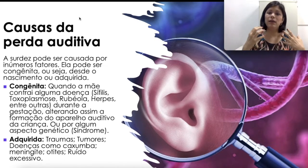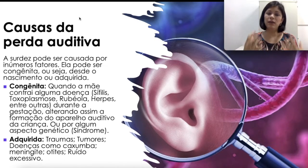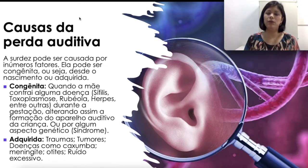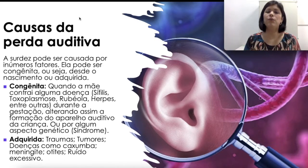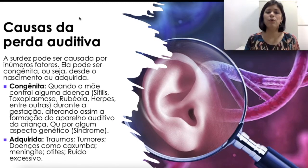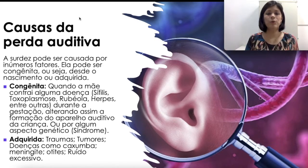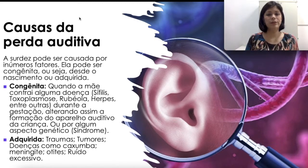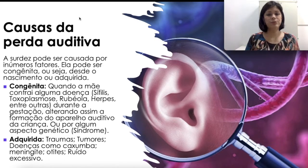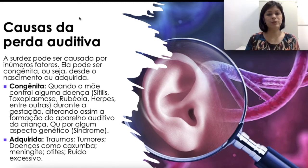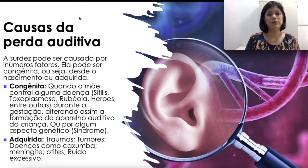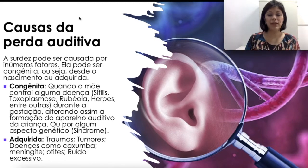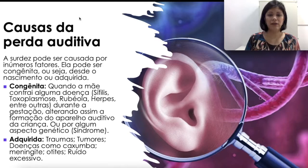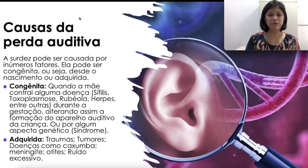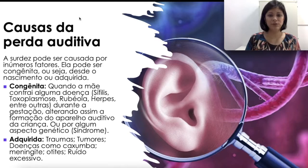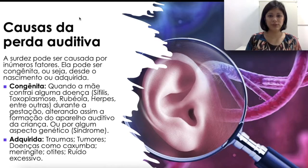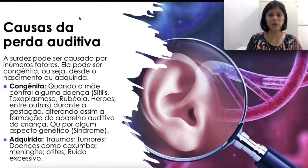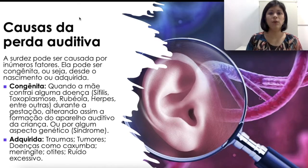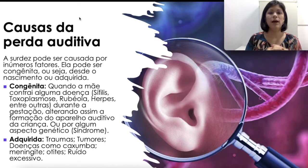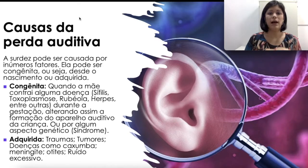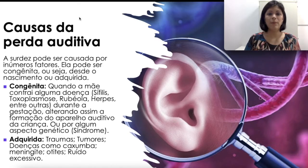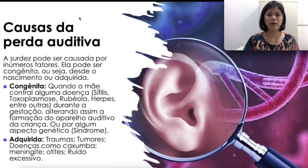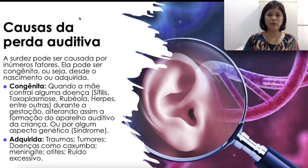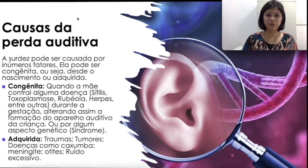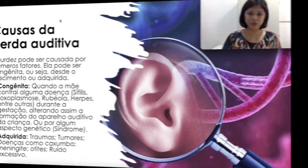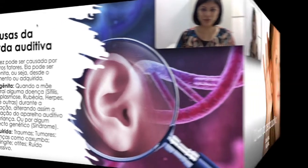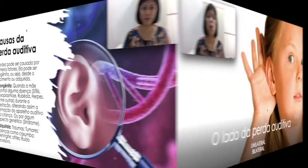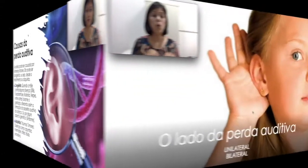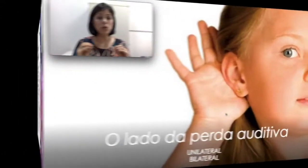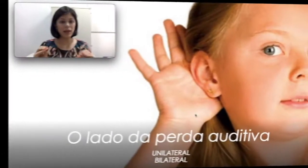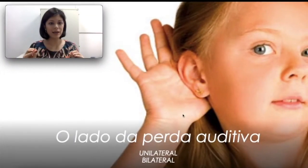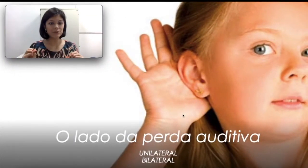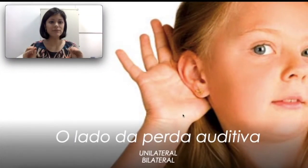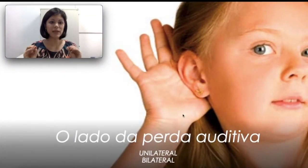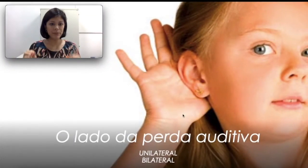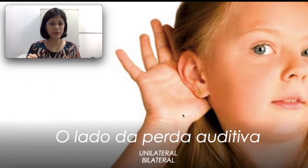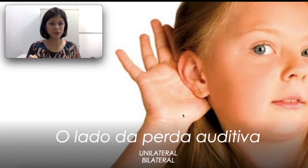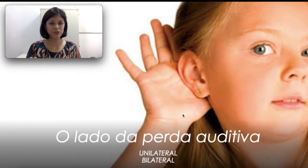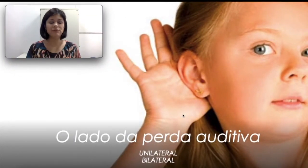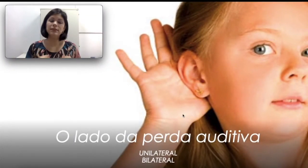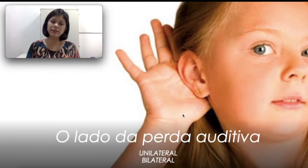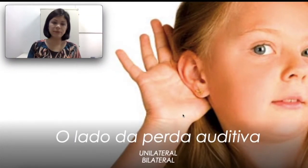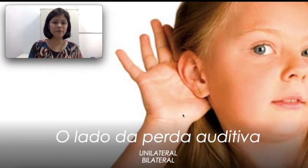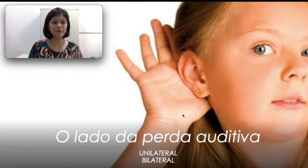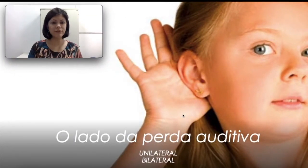um comprometimento grave do seu aparelho auditivo. O lado da perda auditiva, isso também vai